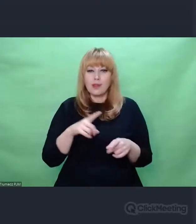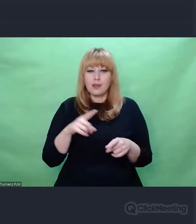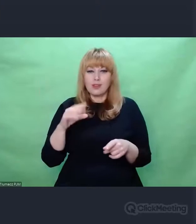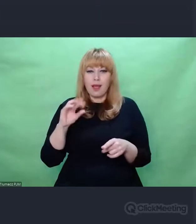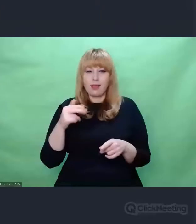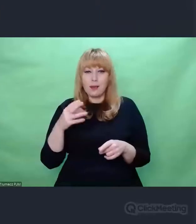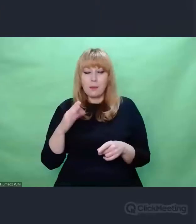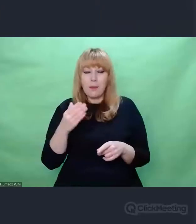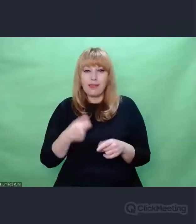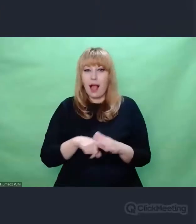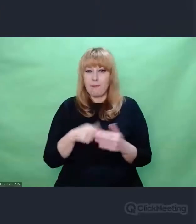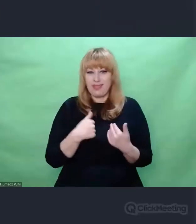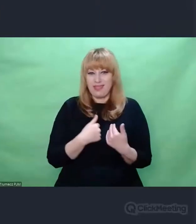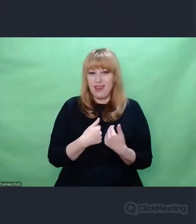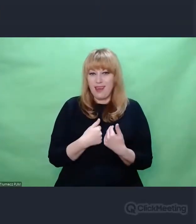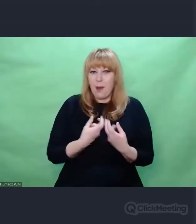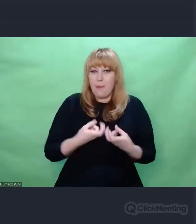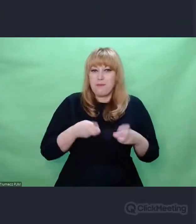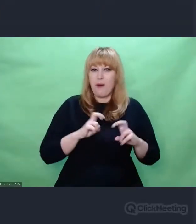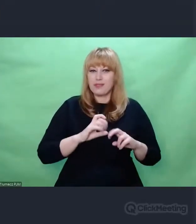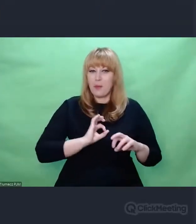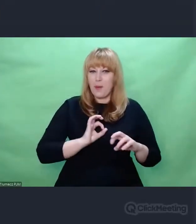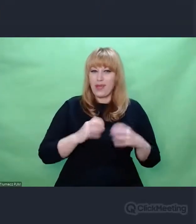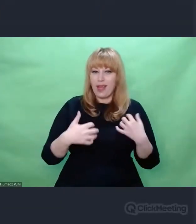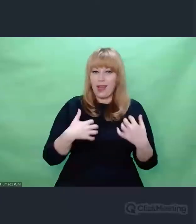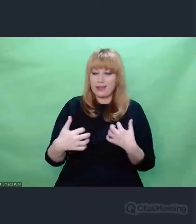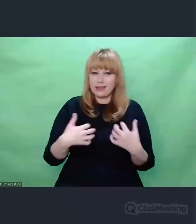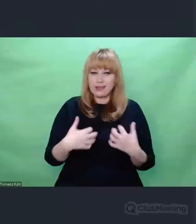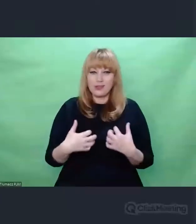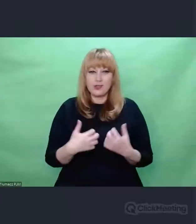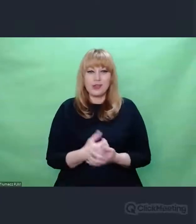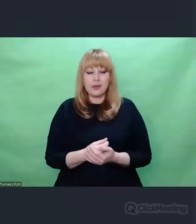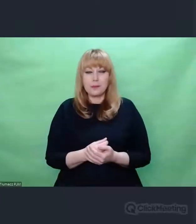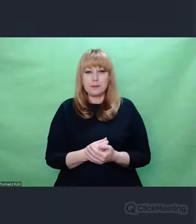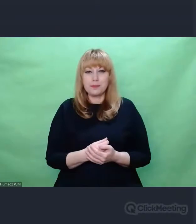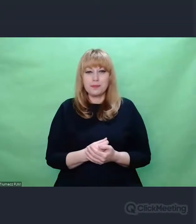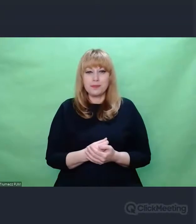w oparciu o to, co mnie spotkało